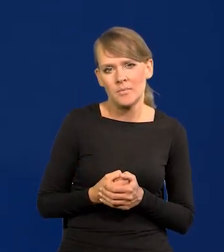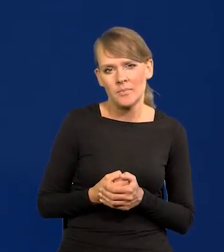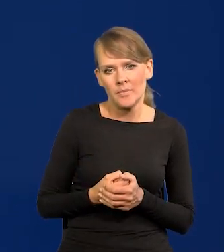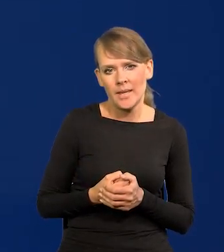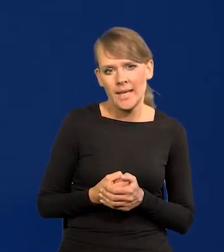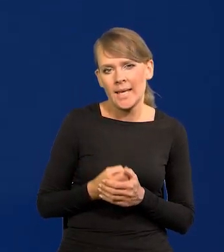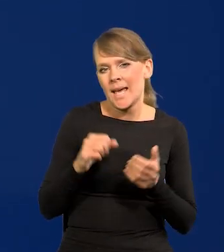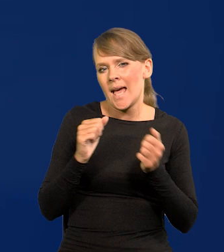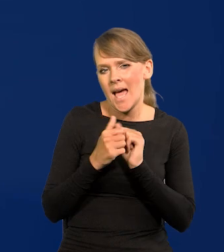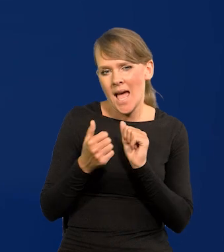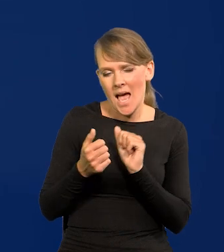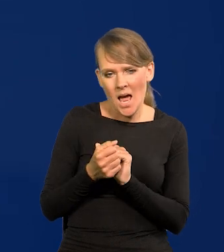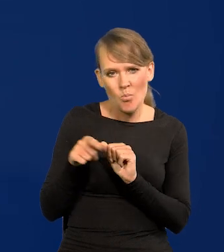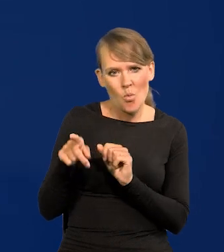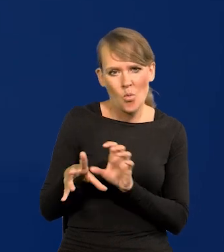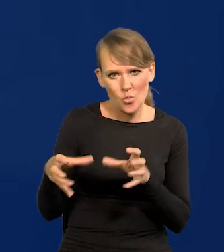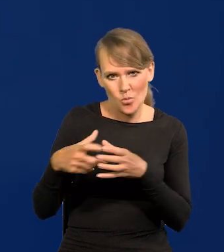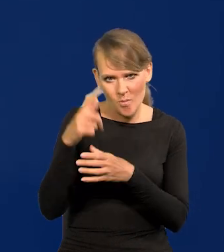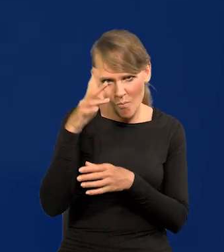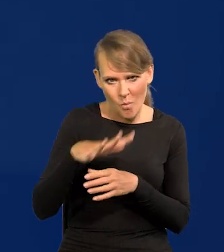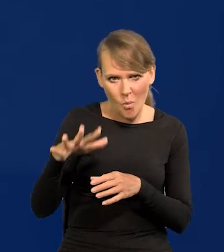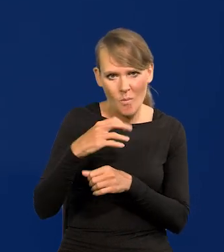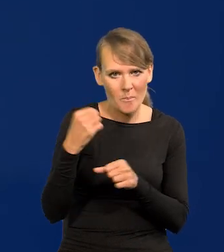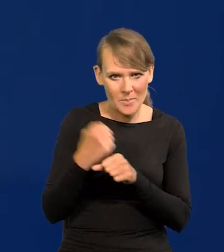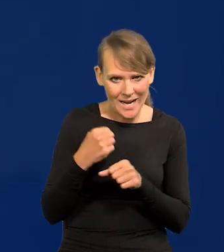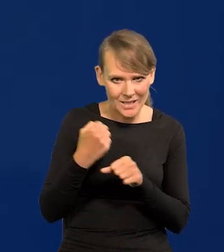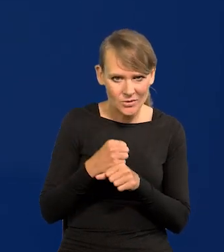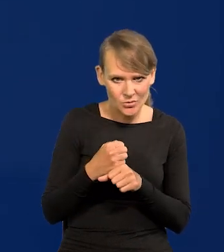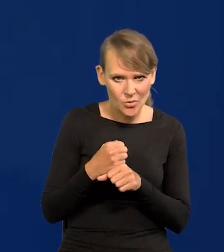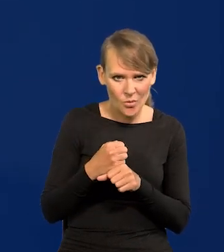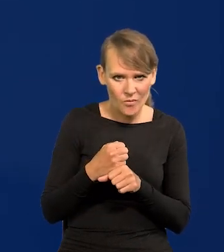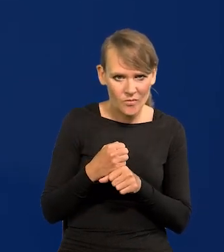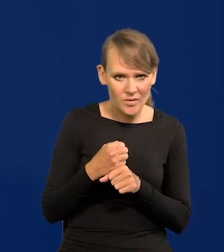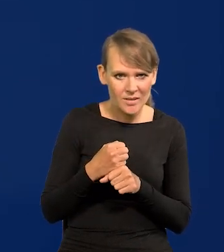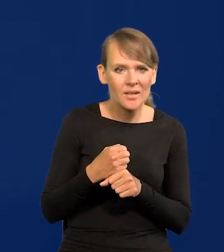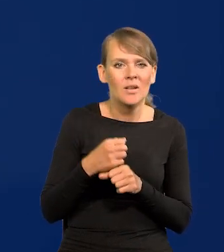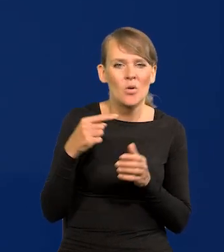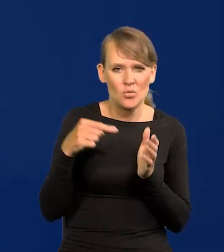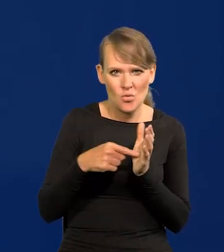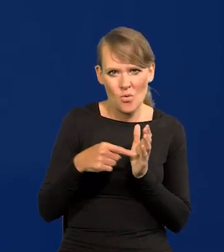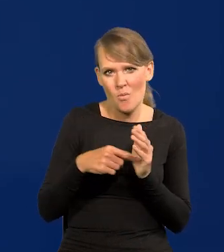albo dla pewnej grupy społecznej czy pracowniczej może mieć duże znaczenie,